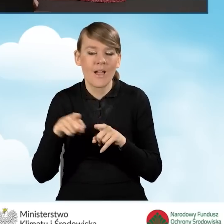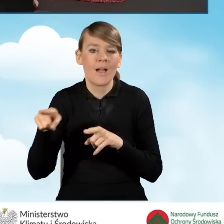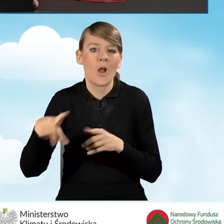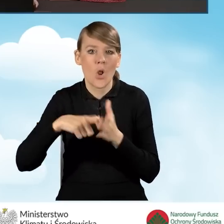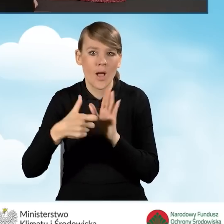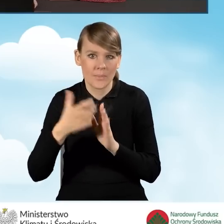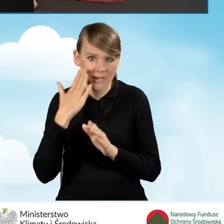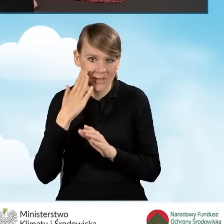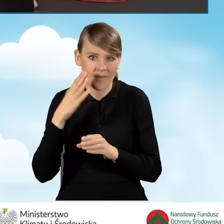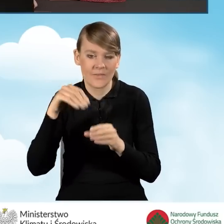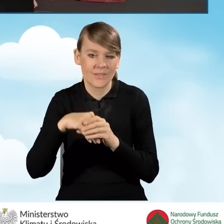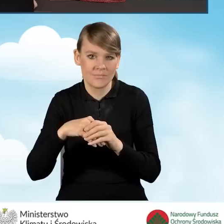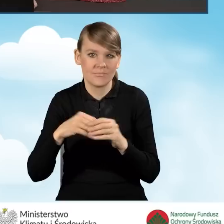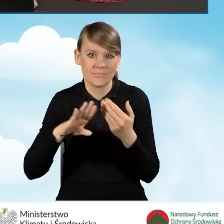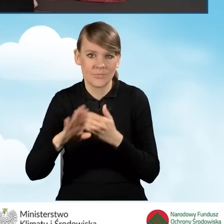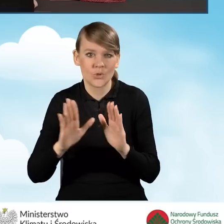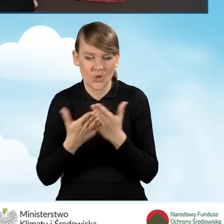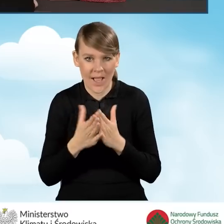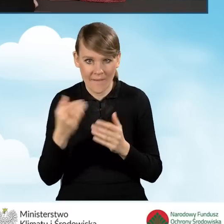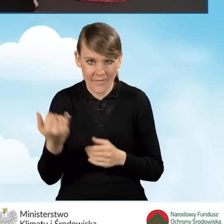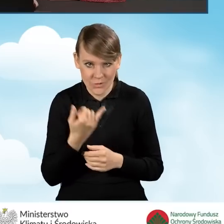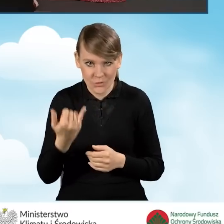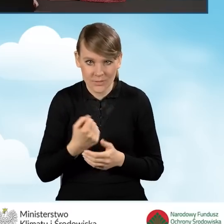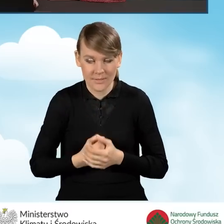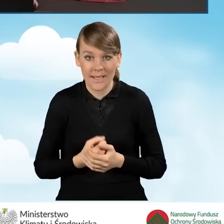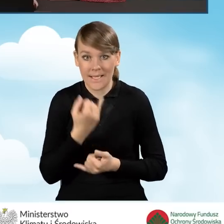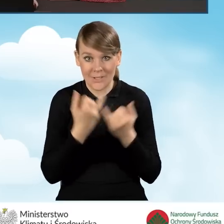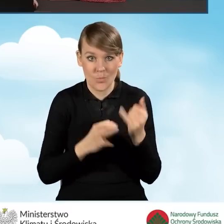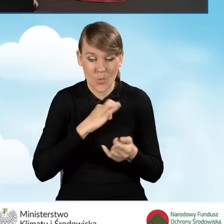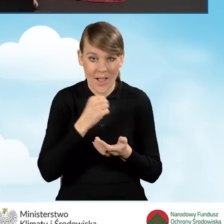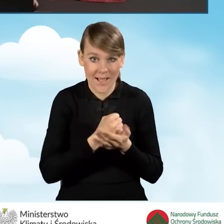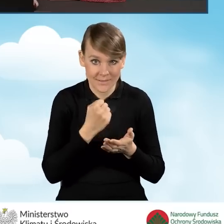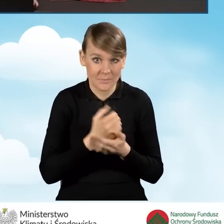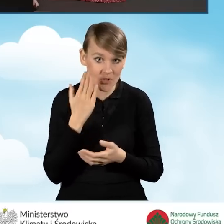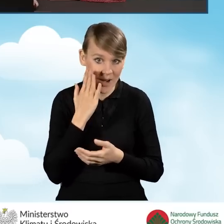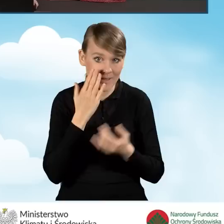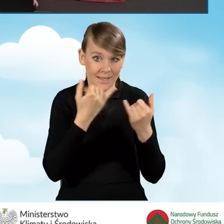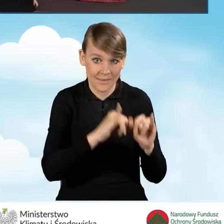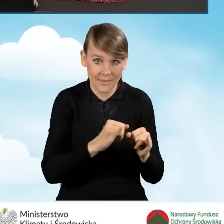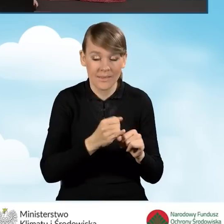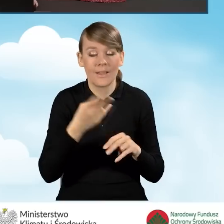z wyodrębnioną księgą wieczystą. W sytuacji, kiedy nasz adres zamieszkania jest inny niż adres budynku,